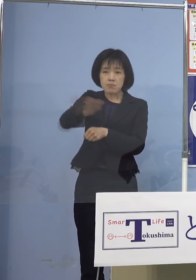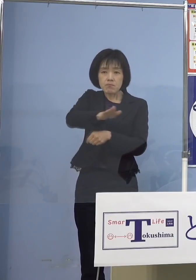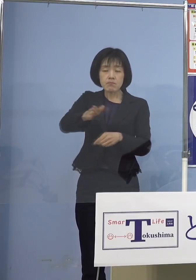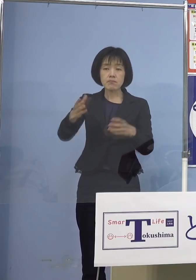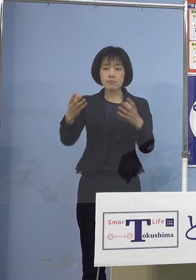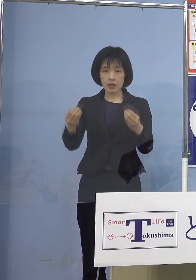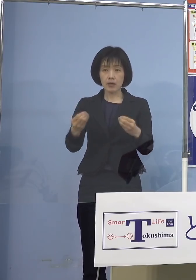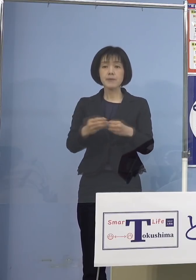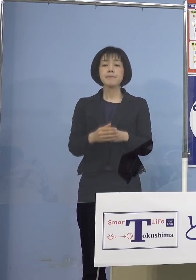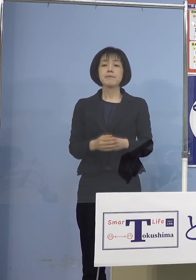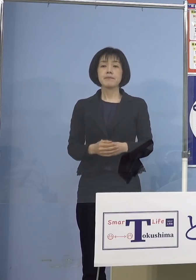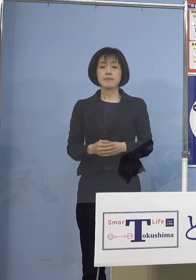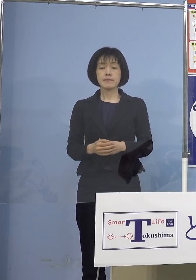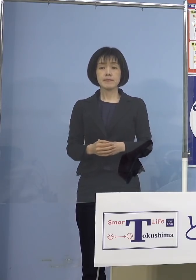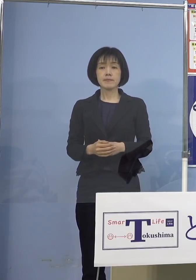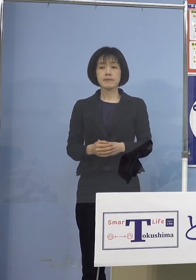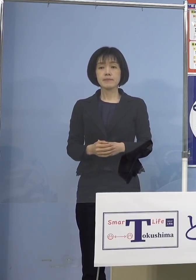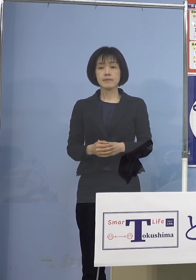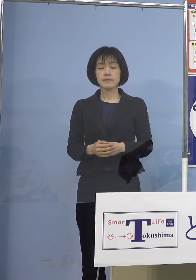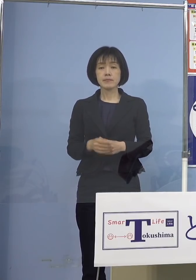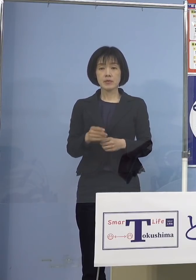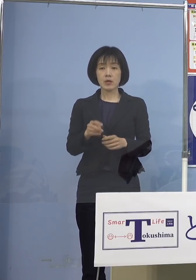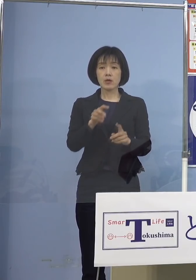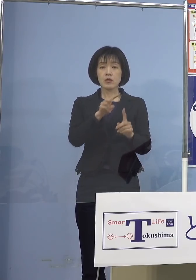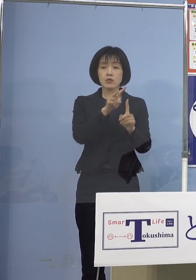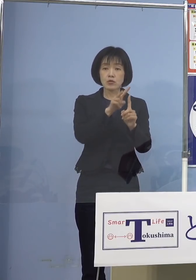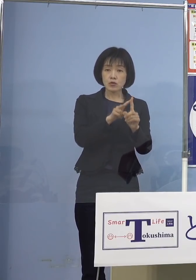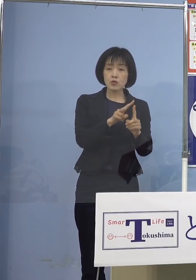ということで、 それぞれ小児科を中心とした